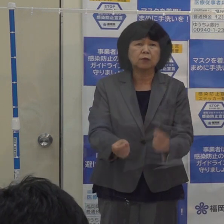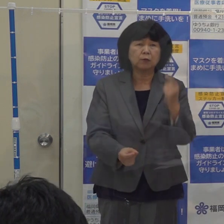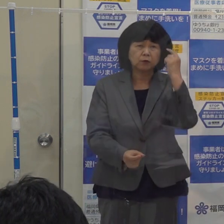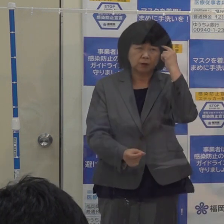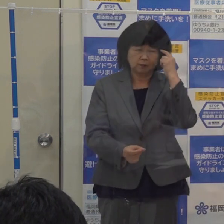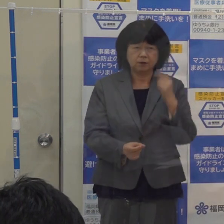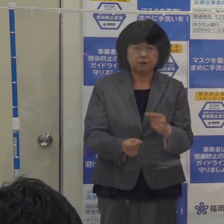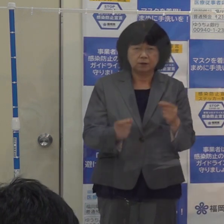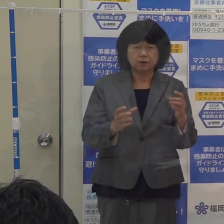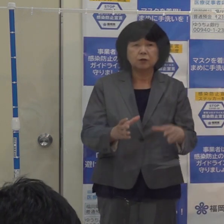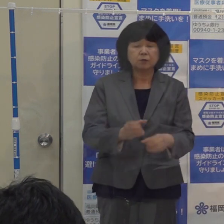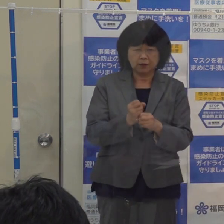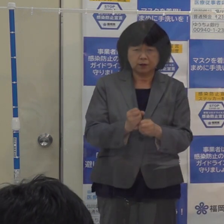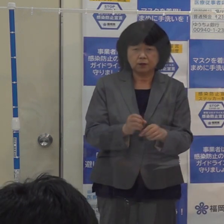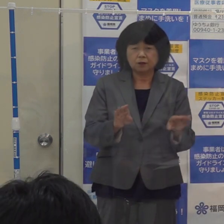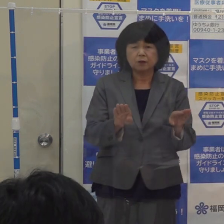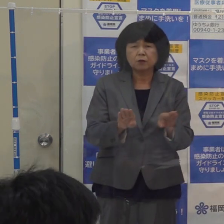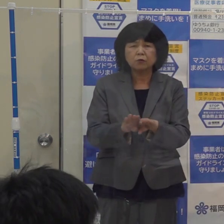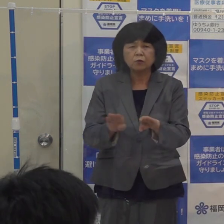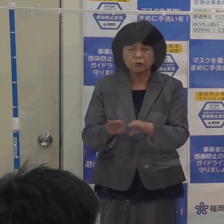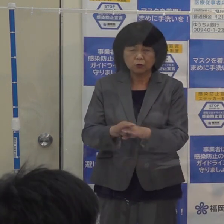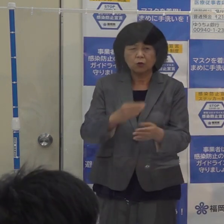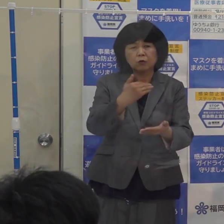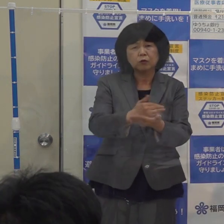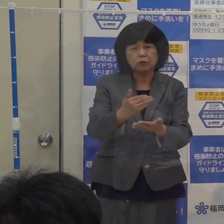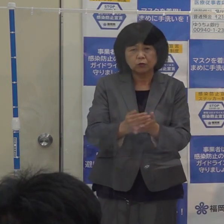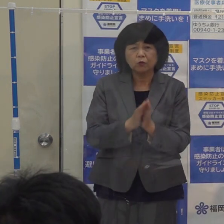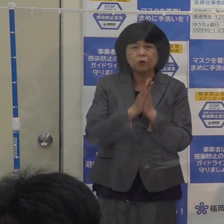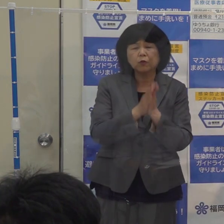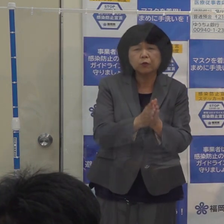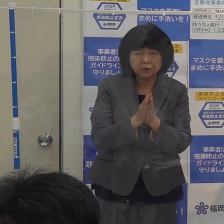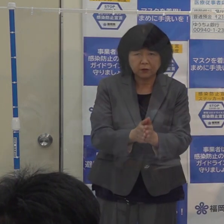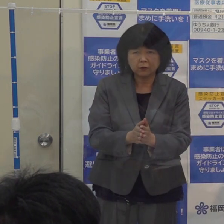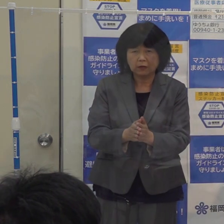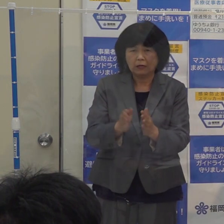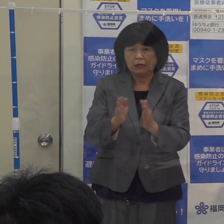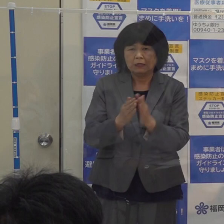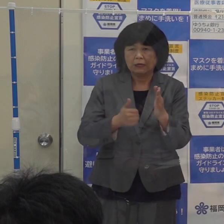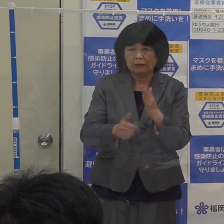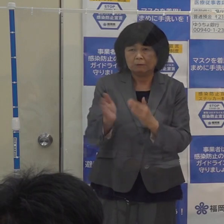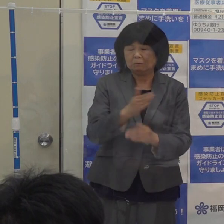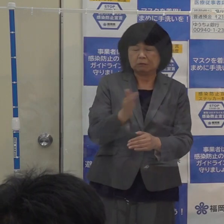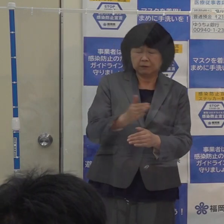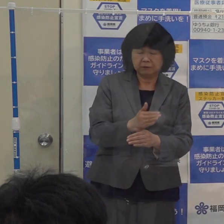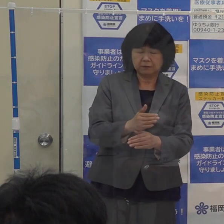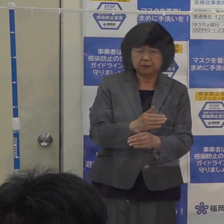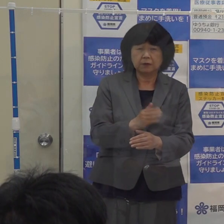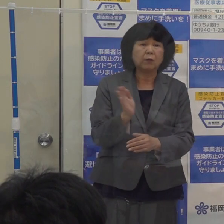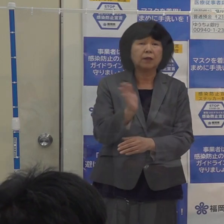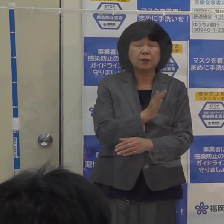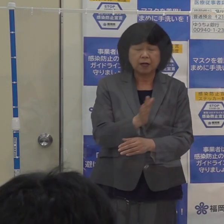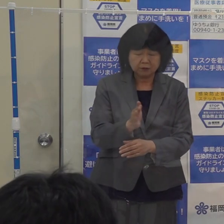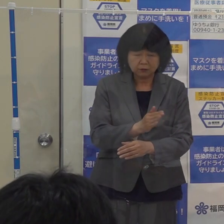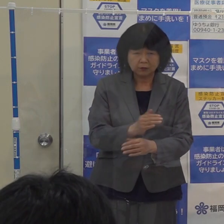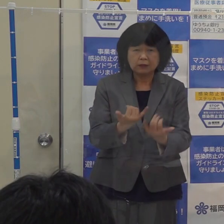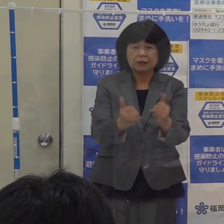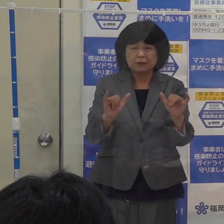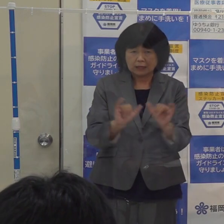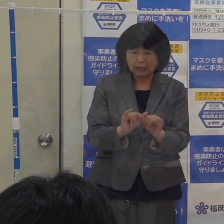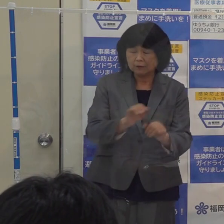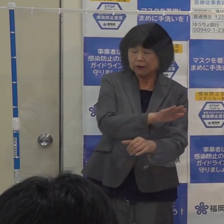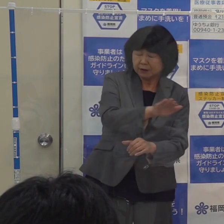休業要請や外出自粛などの強い規制ということではなくて 社会全体で感染防止を図りながら